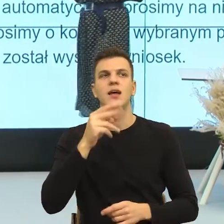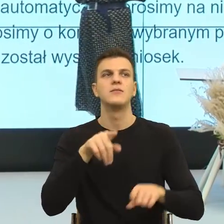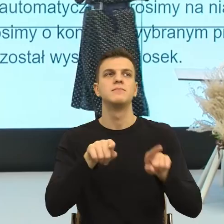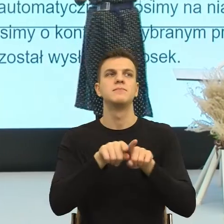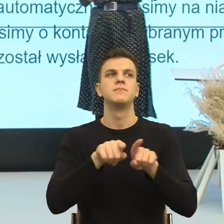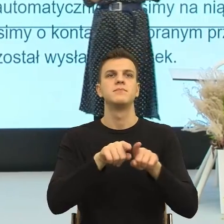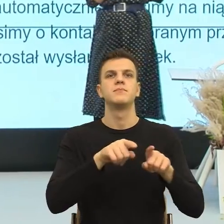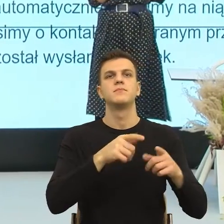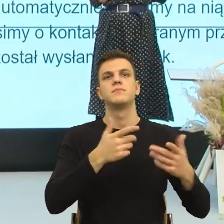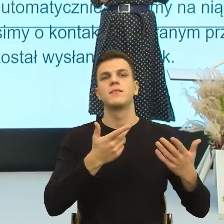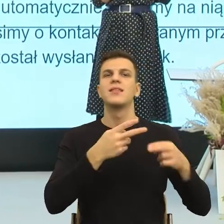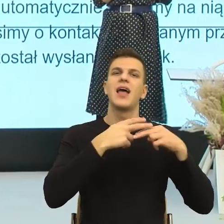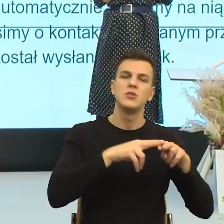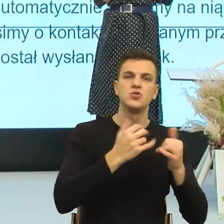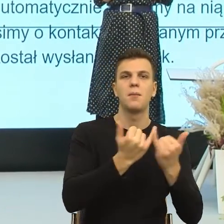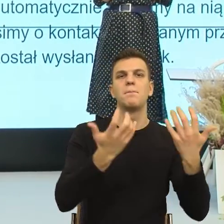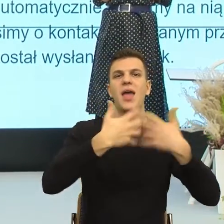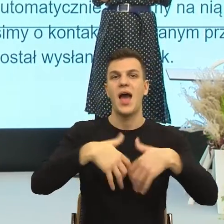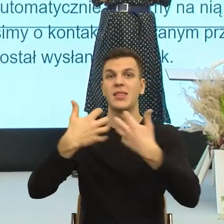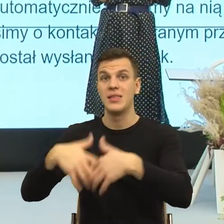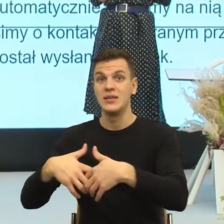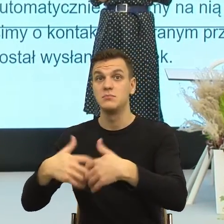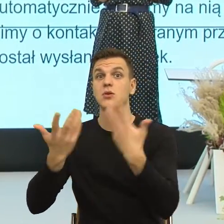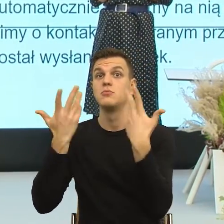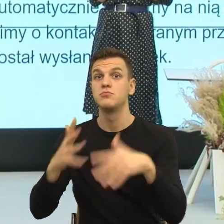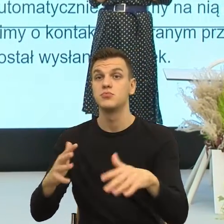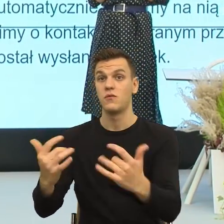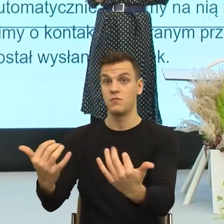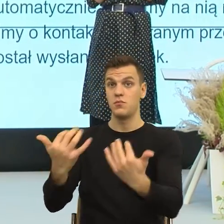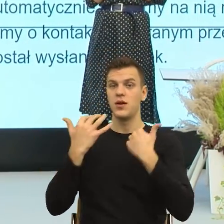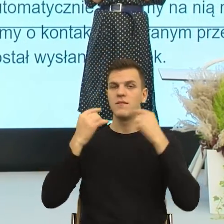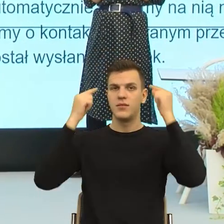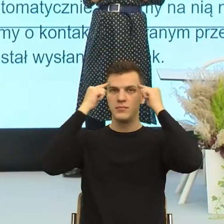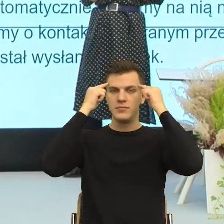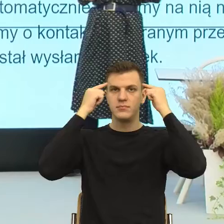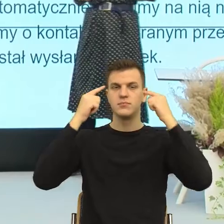psychologicznym sprawiają, że odczuwamy emocje ucieczkowe.